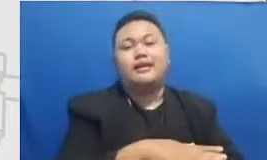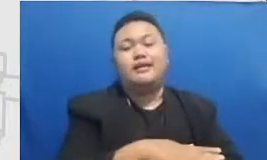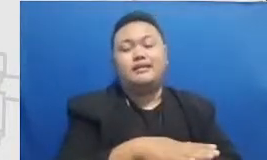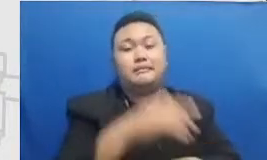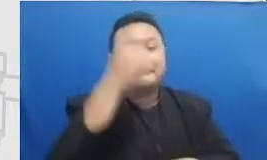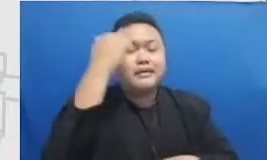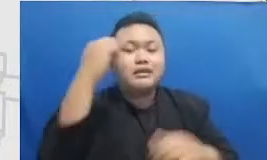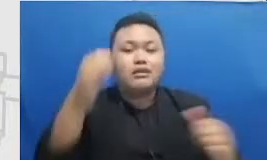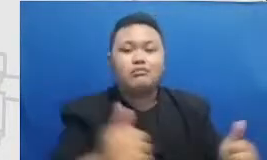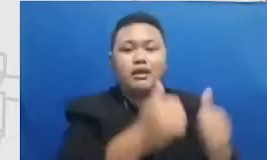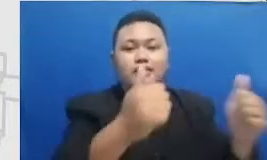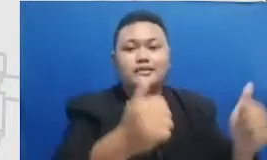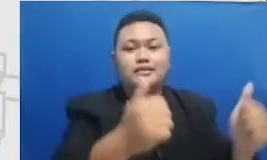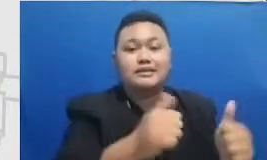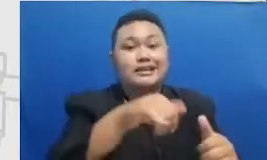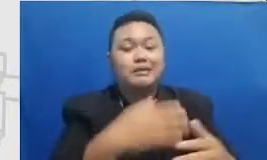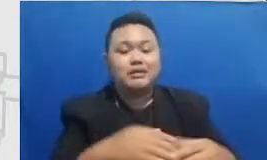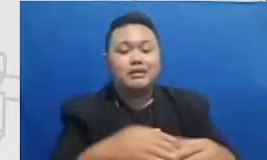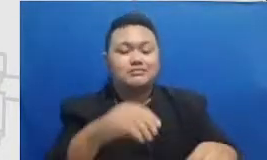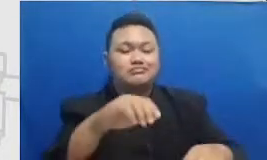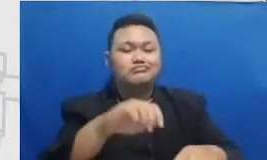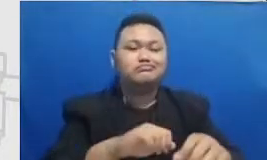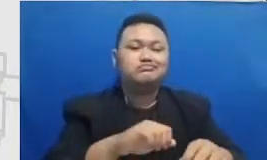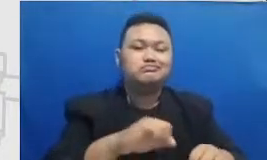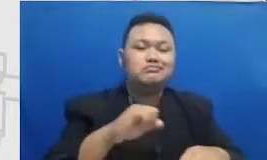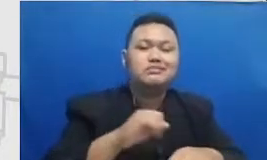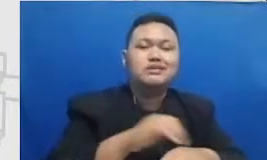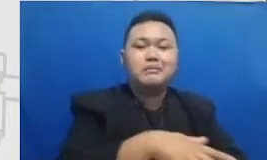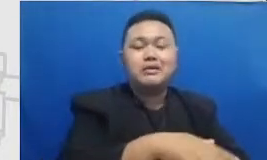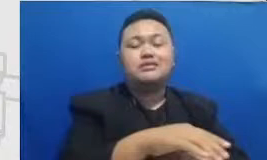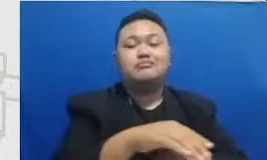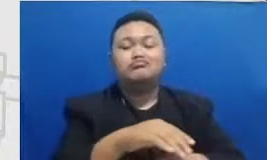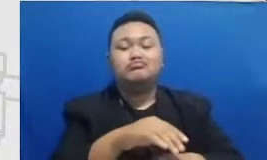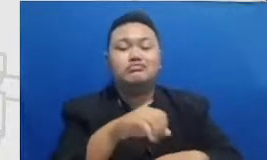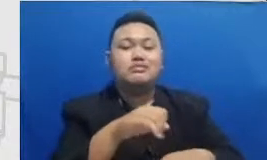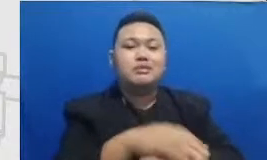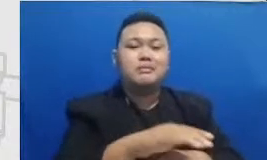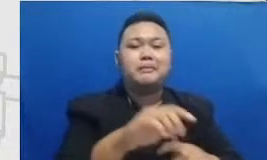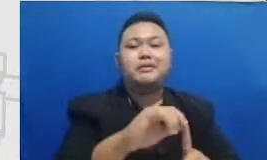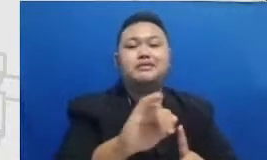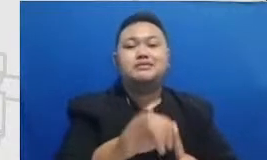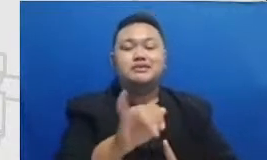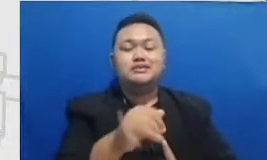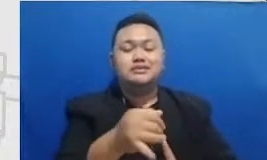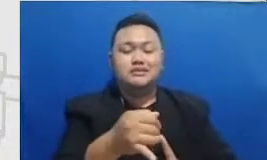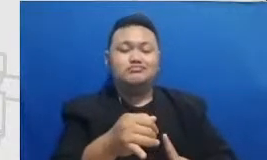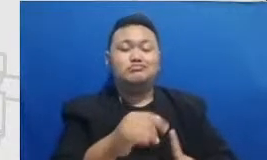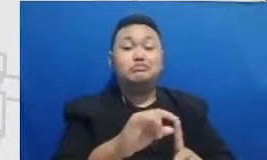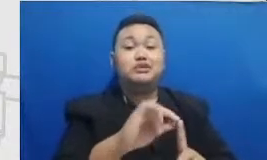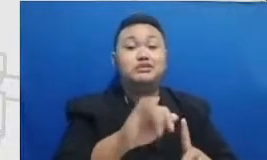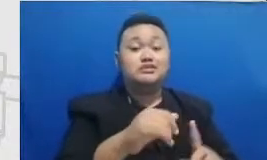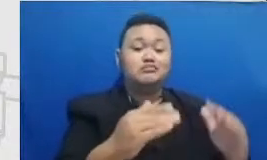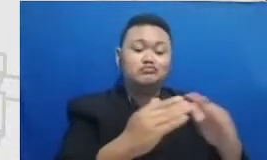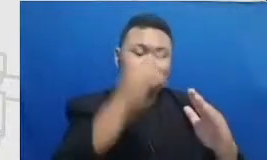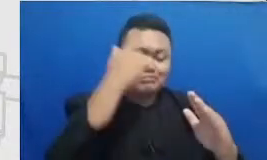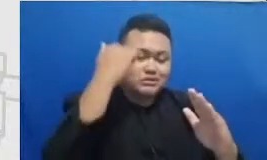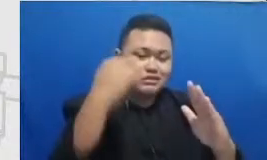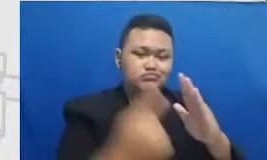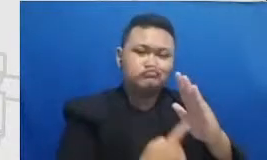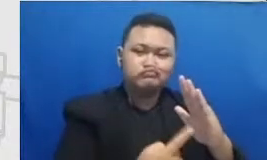praktek PJ badan ibu selama pandemi ini terakhir tentang kebijakan beban ebooks